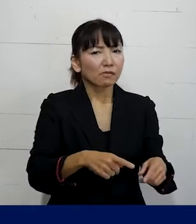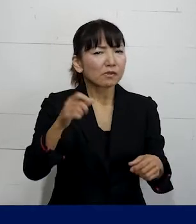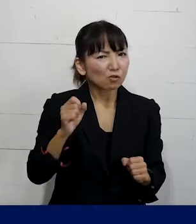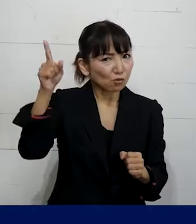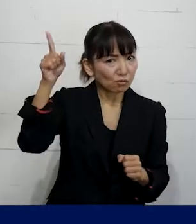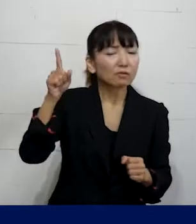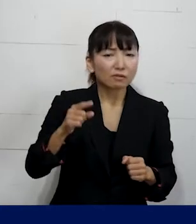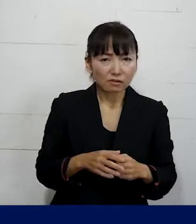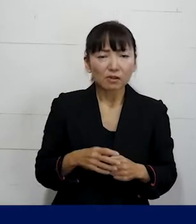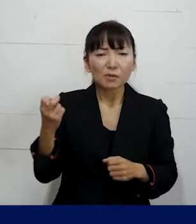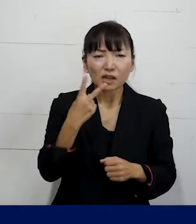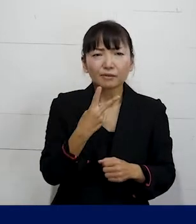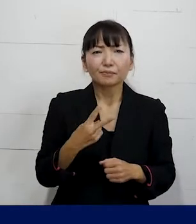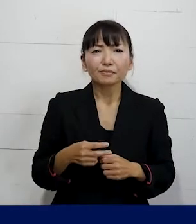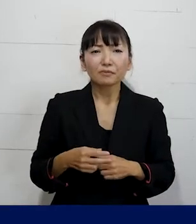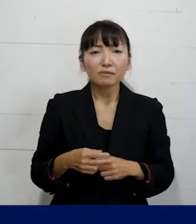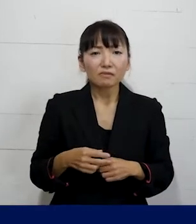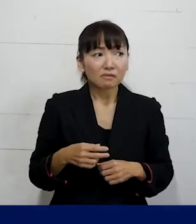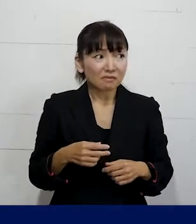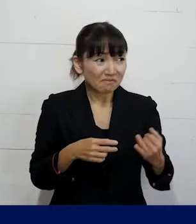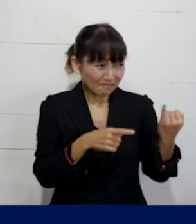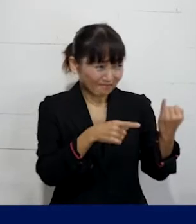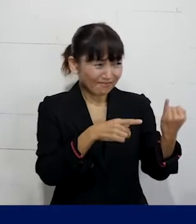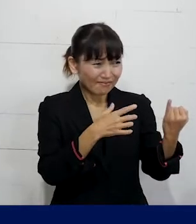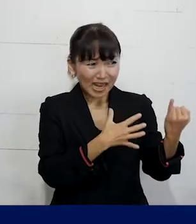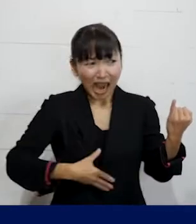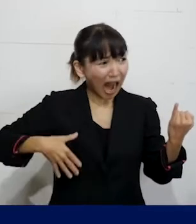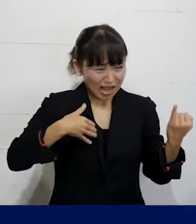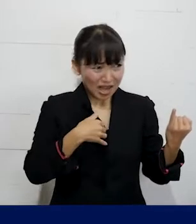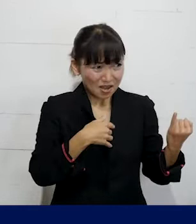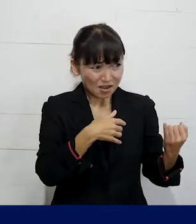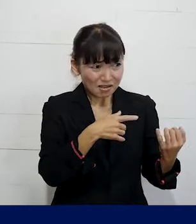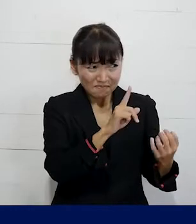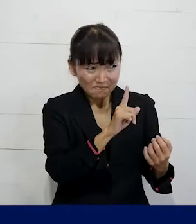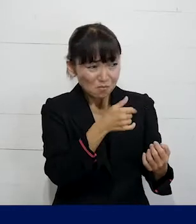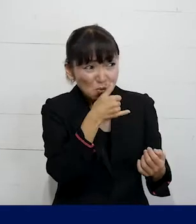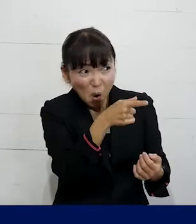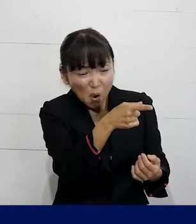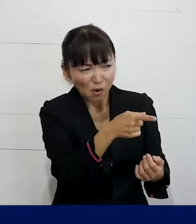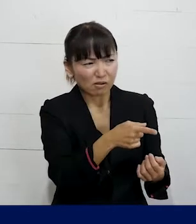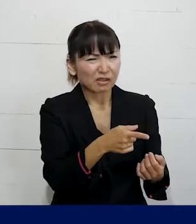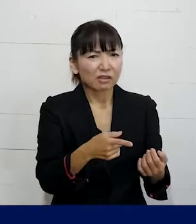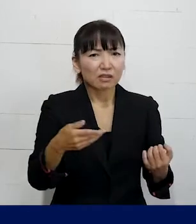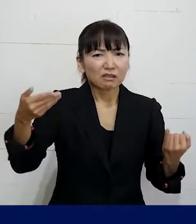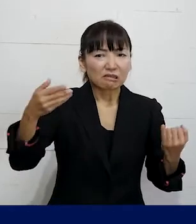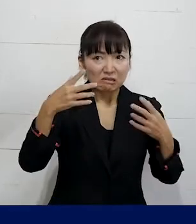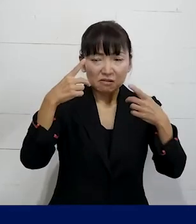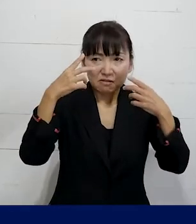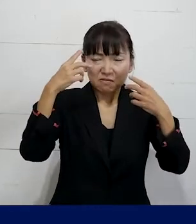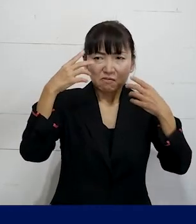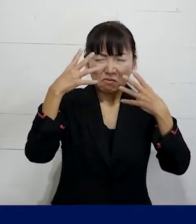それから外性器の形状はどうなっているんだ みたいなことをその場で言われたり